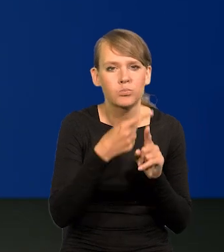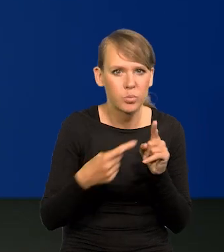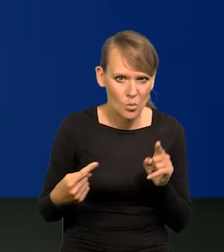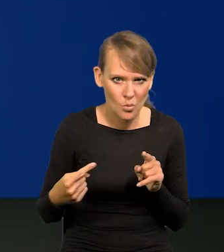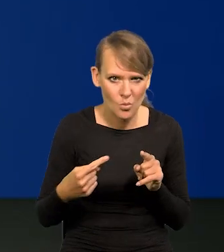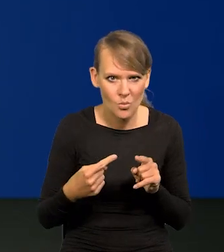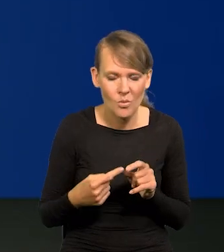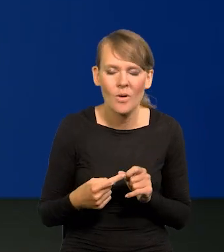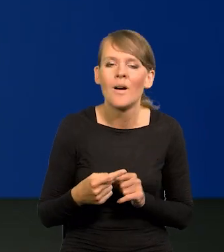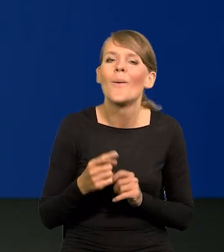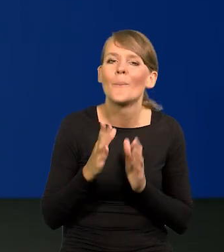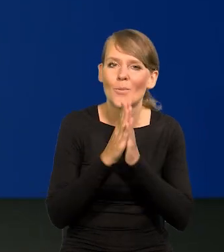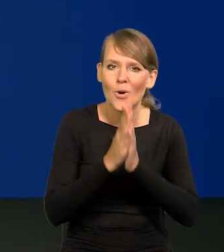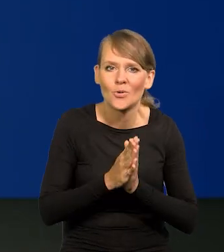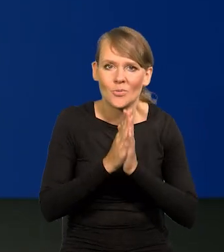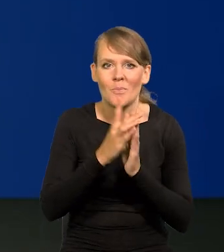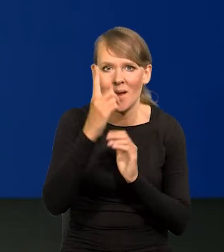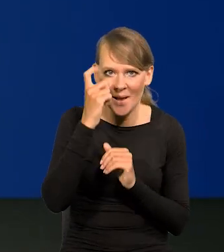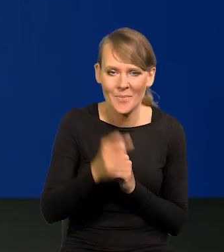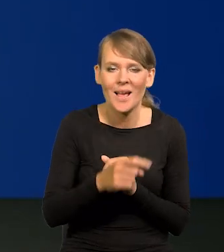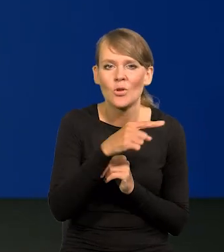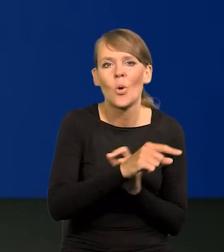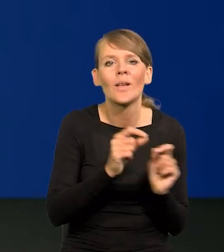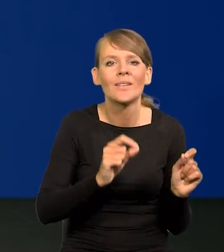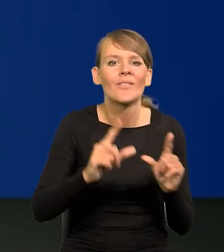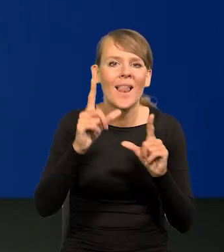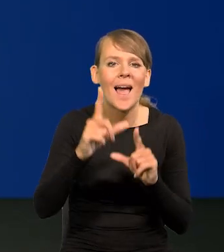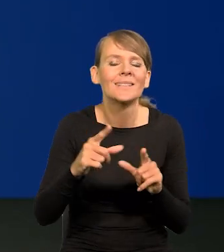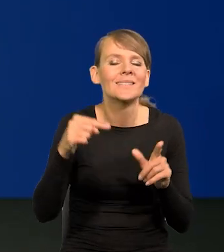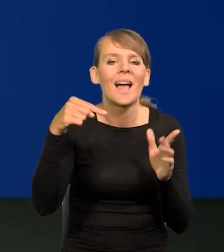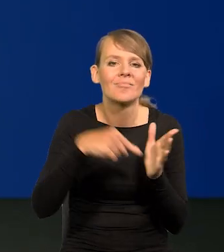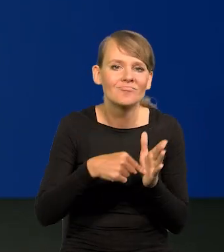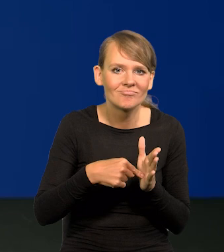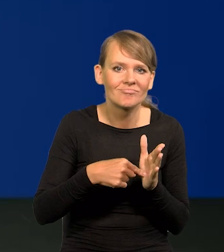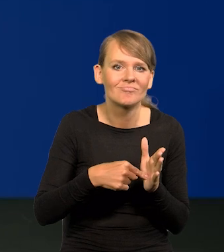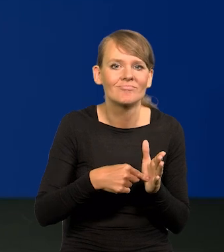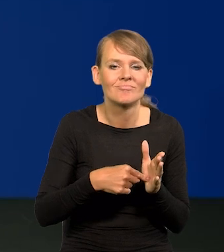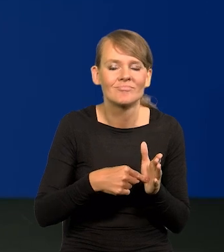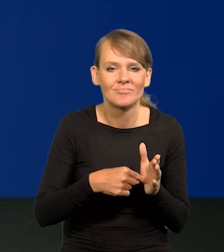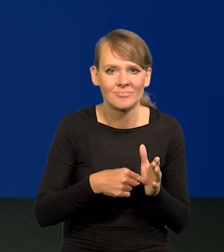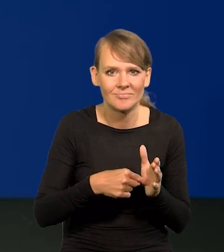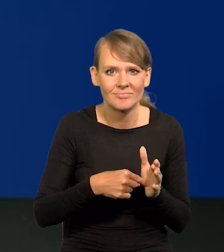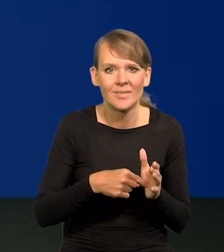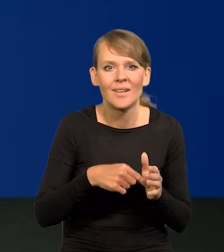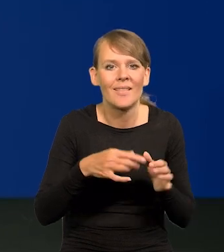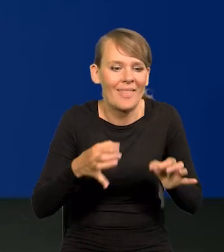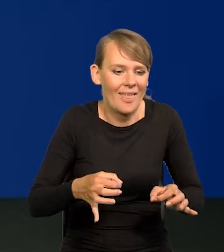to jest, proszę pamiętać, inflacja w danym momencie w Polsce